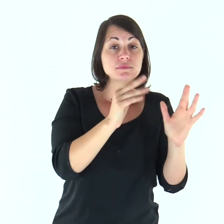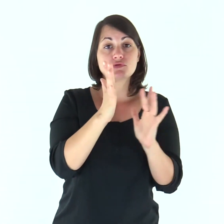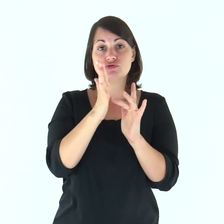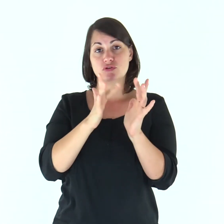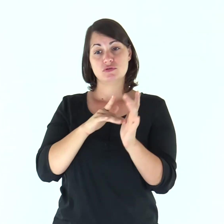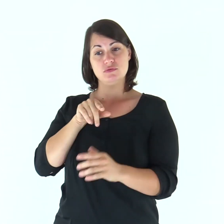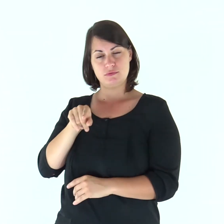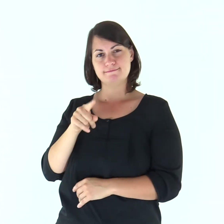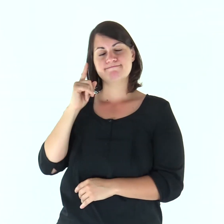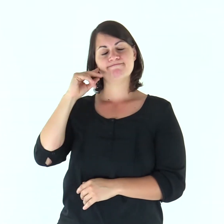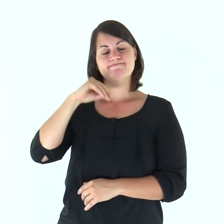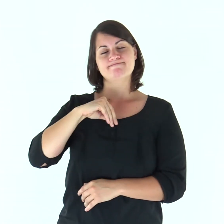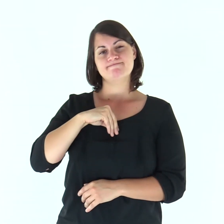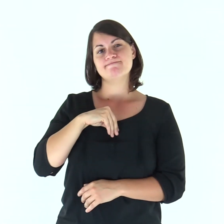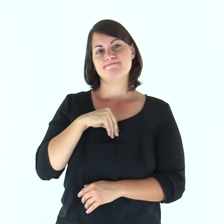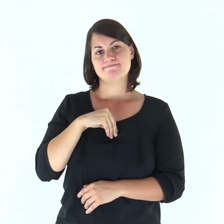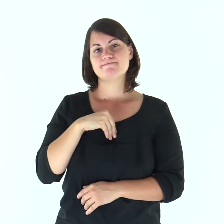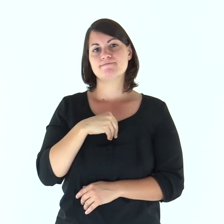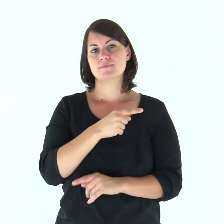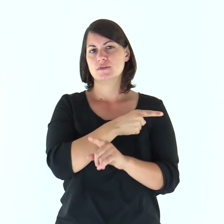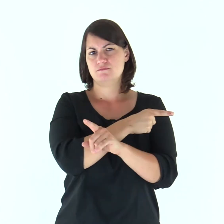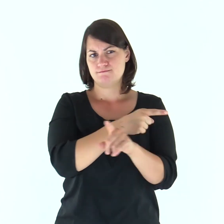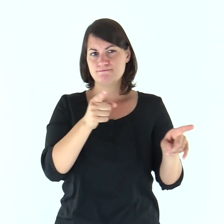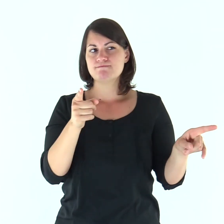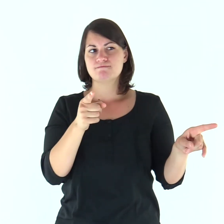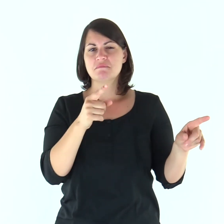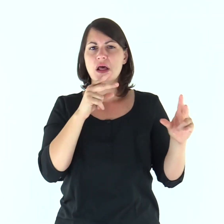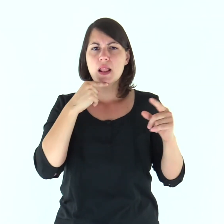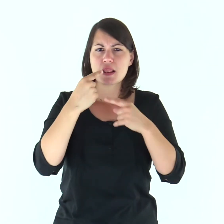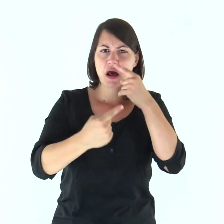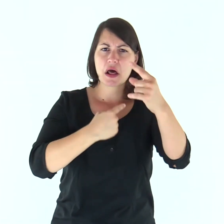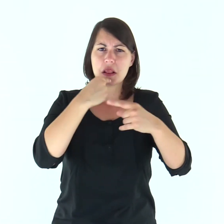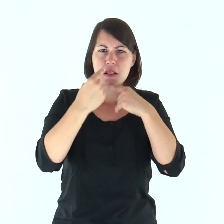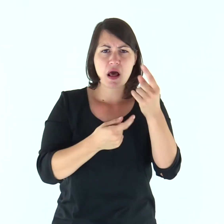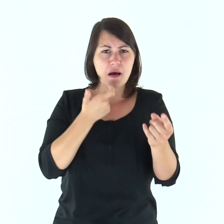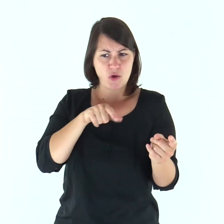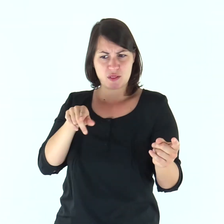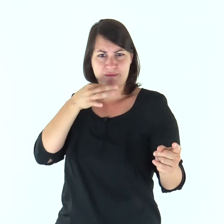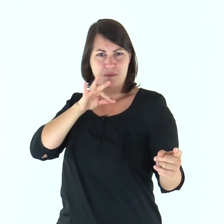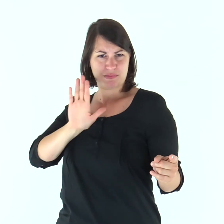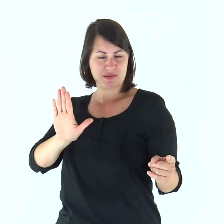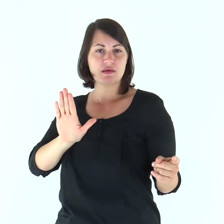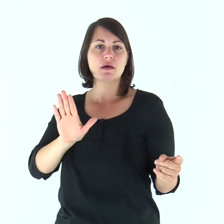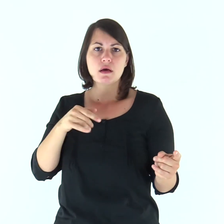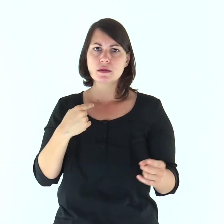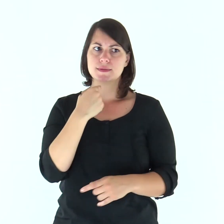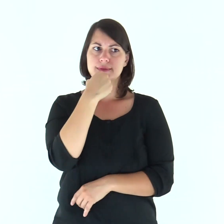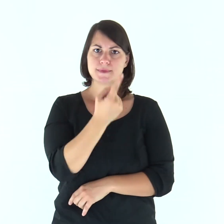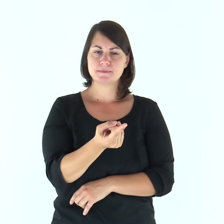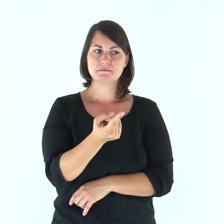Gesù, sapendo dentro di sé che i suoi discepoli mormoravano riguardo a questo, disse loro: